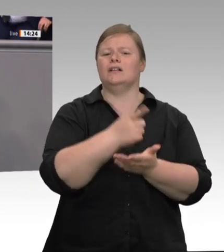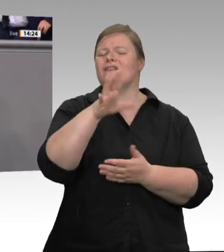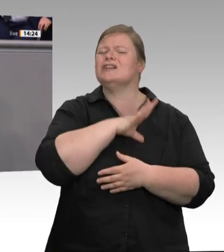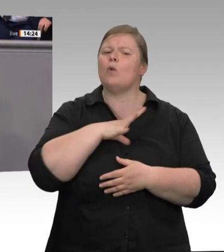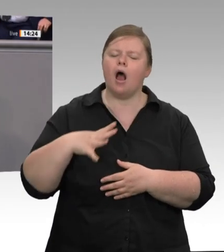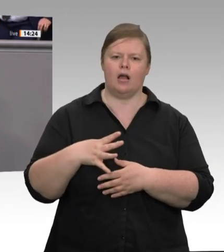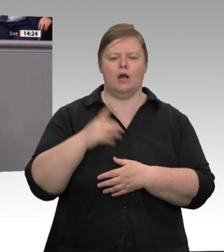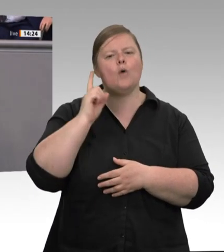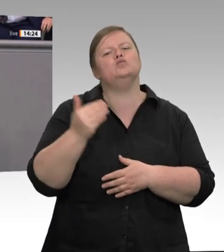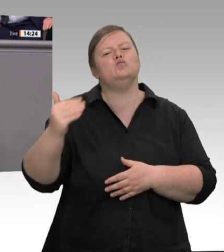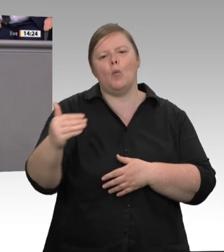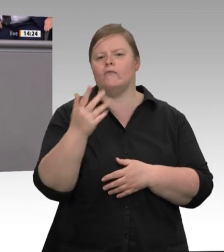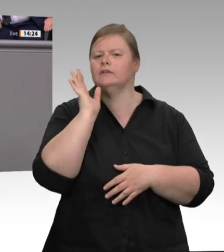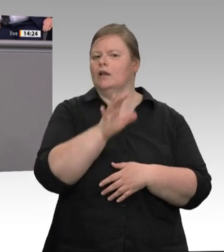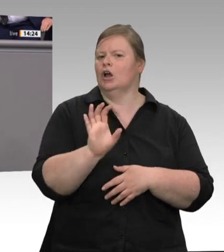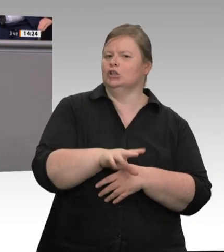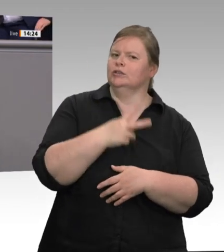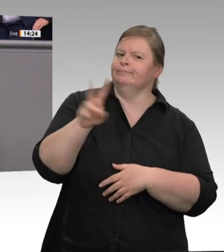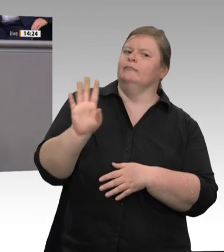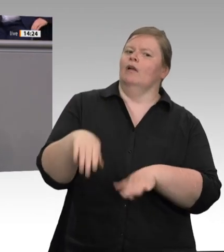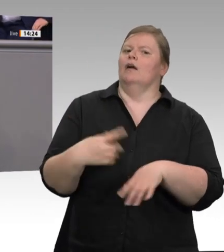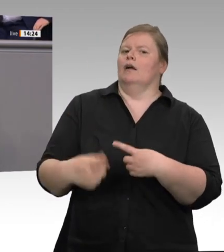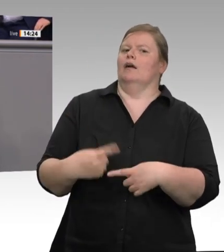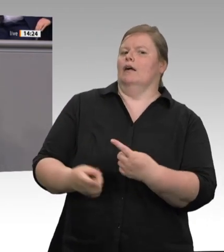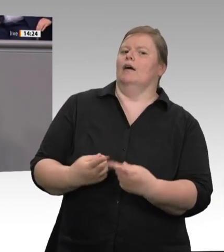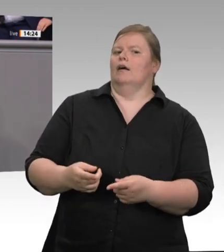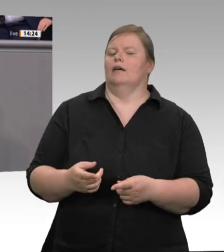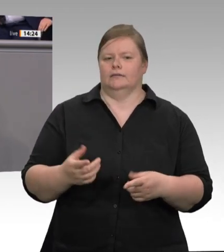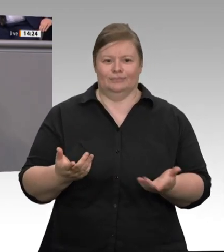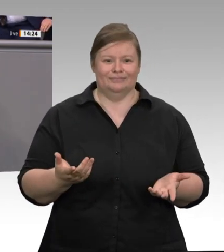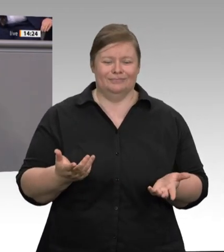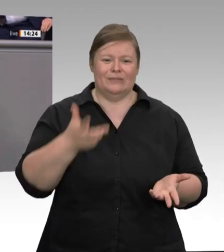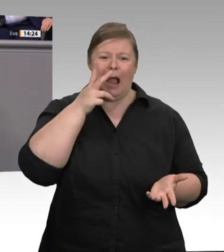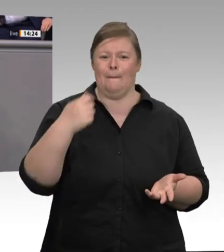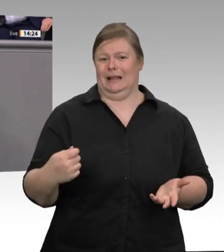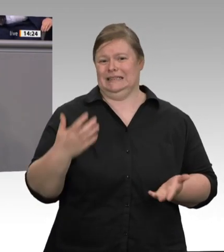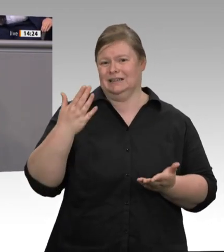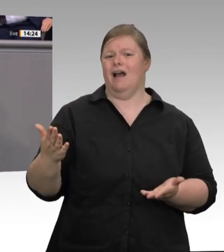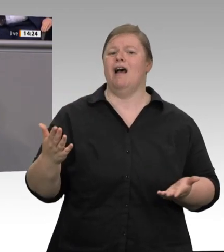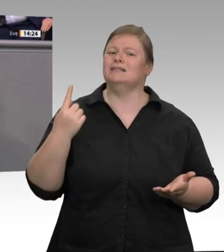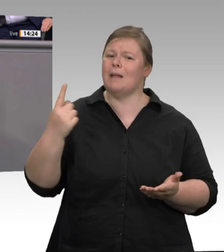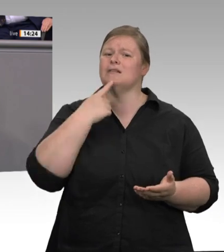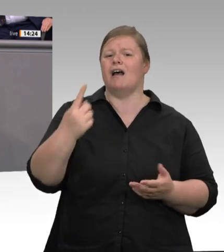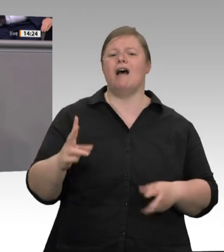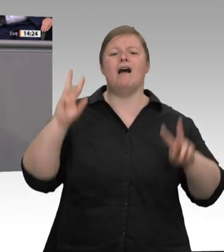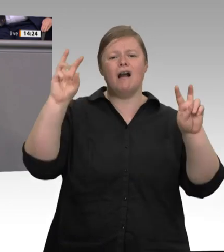immer gerecht geworden ist, hätte ich mir nicht vorstellen können, dass ausgerechnet ein ehemaliger SPD-Vorsitzender